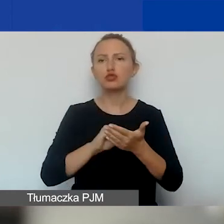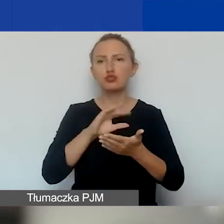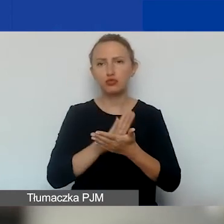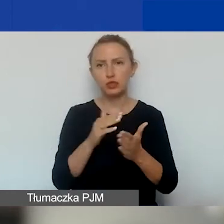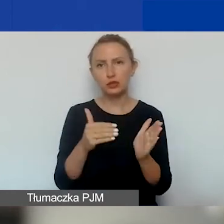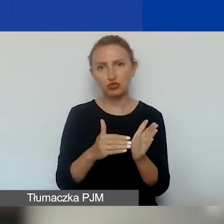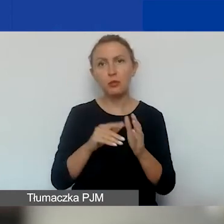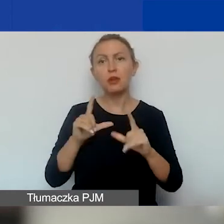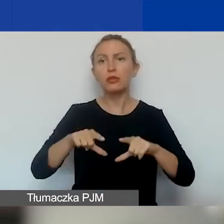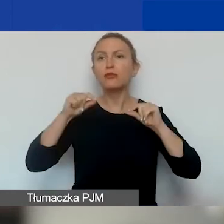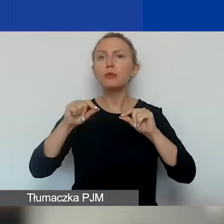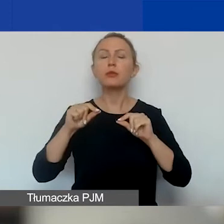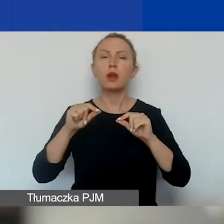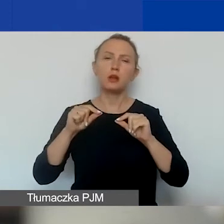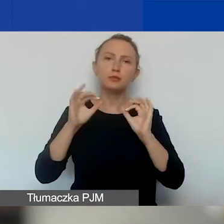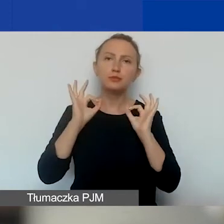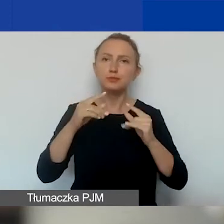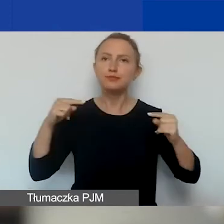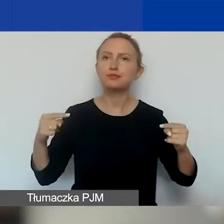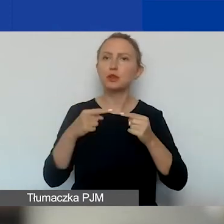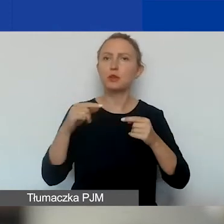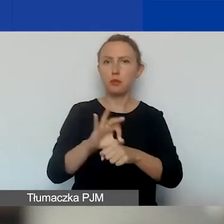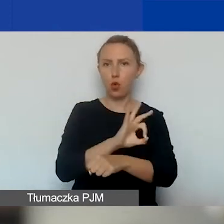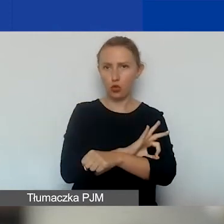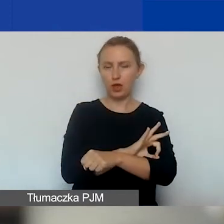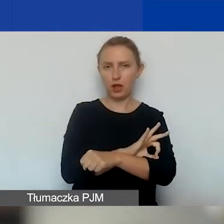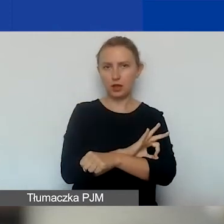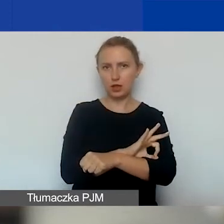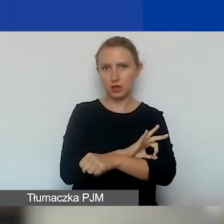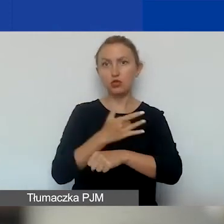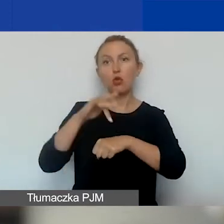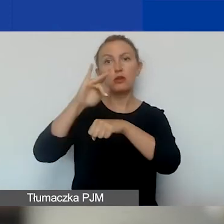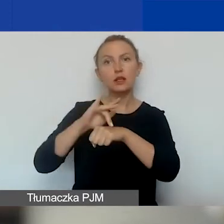i wybrać odpowiednie wskaźniki, adekwatne do projektu i do rezultatów.